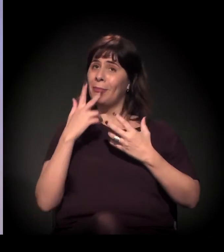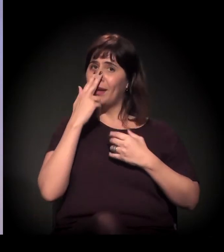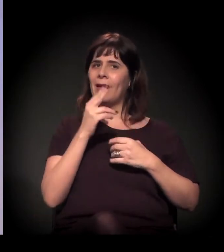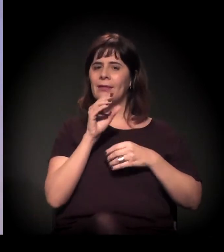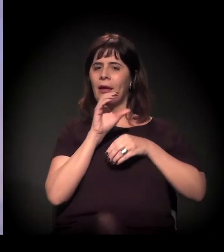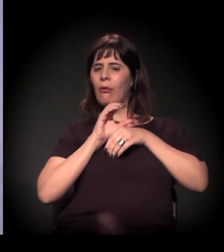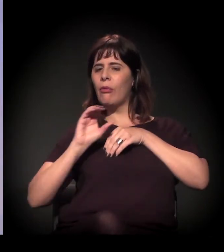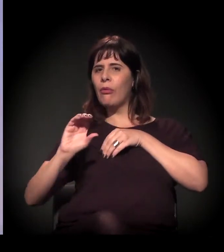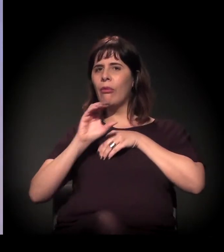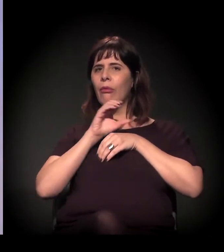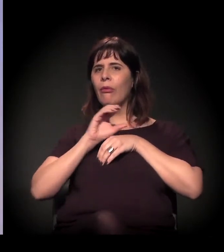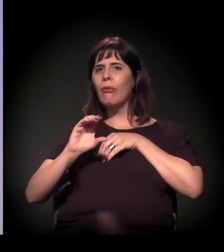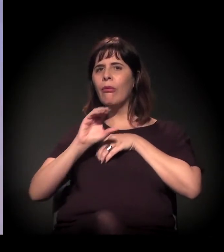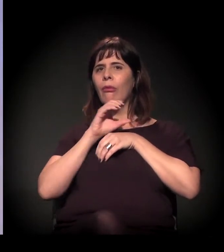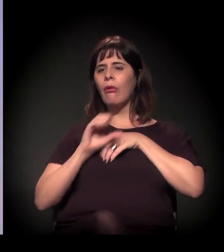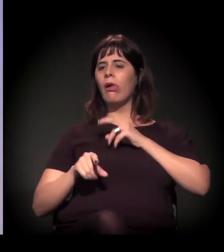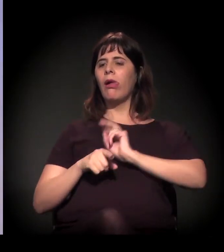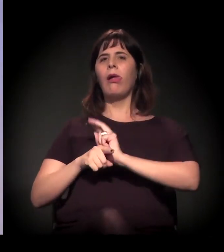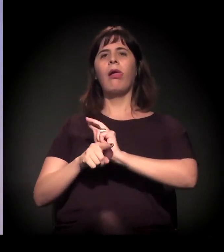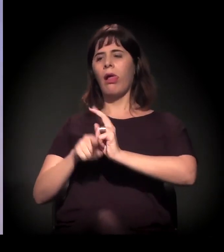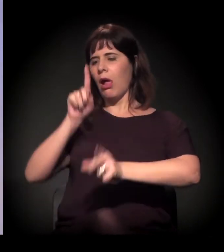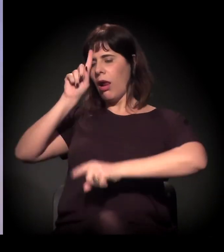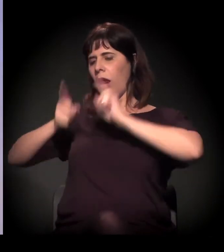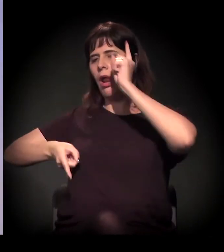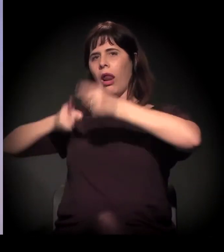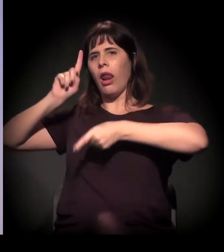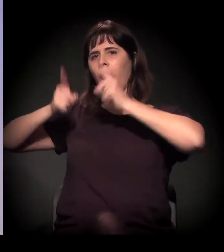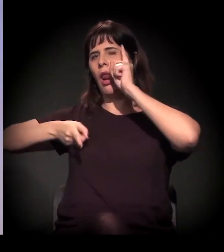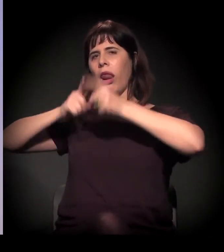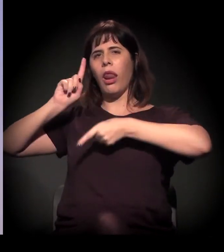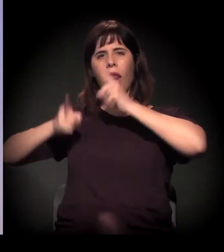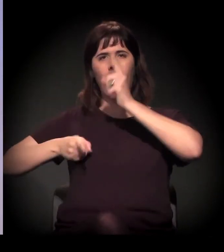Está dando mandato autoritário para essas pessoas.